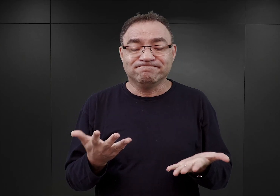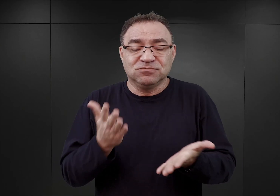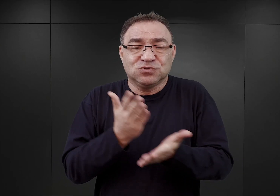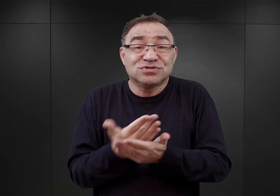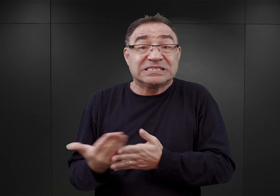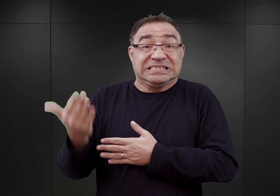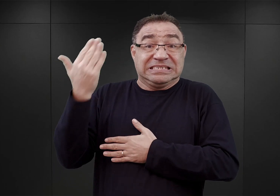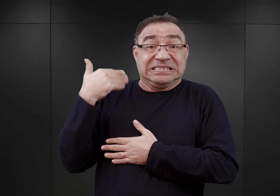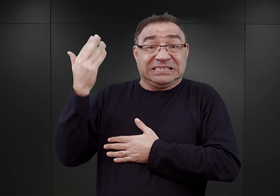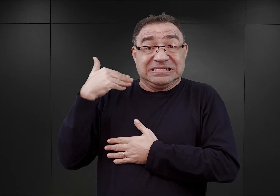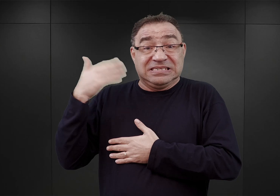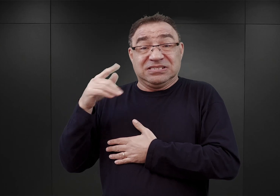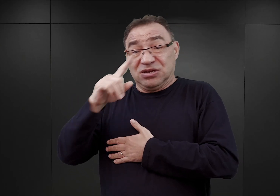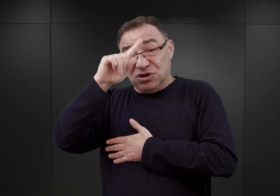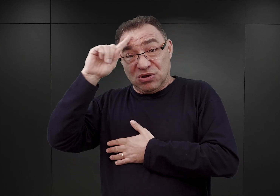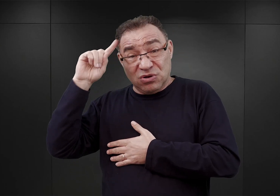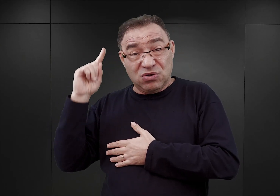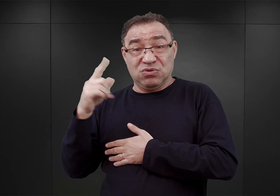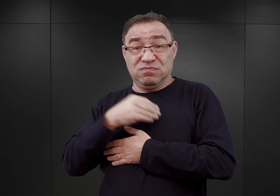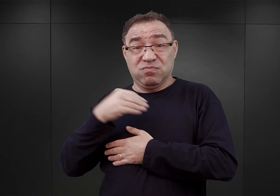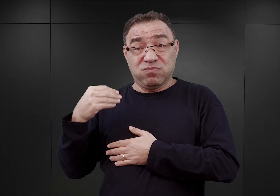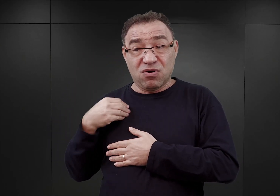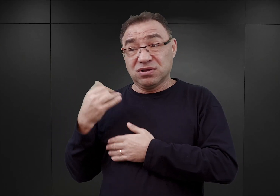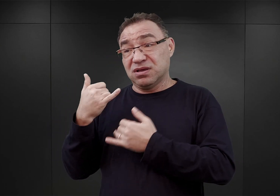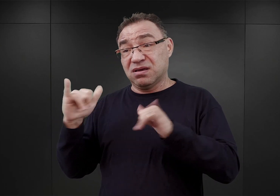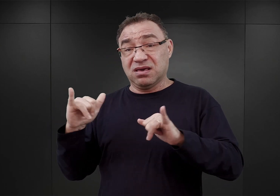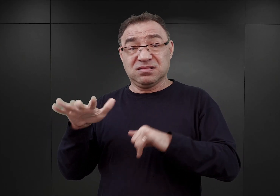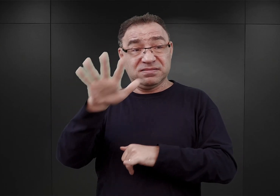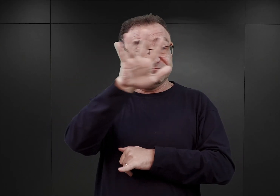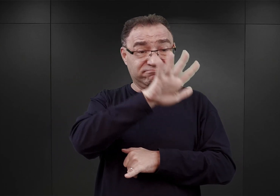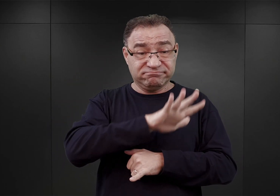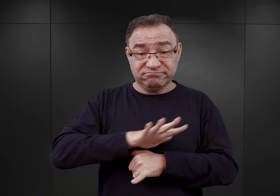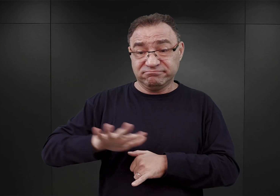skierowano do nich wielu Polaków z innych części okupowanego kraju.